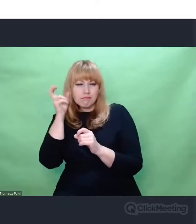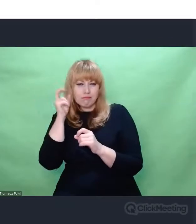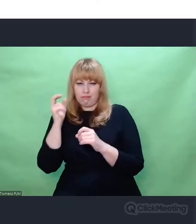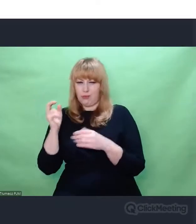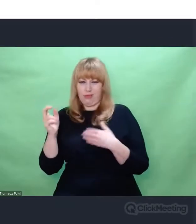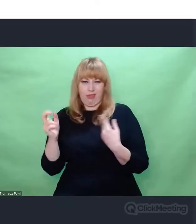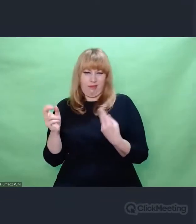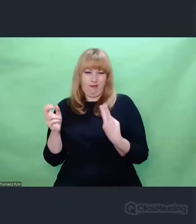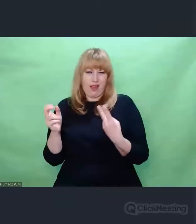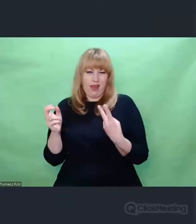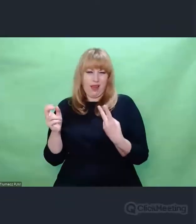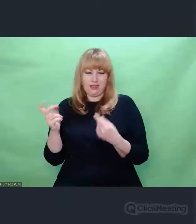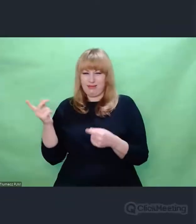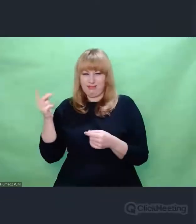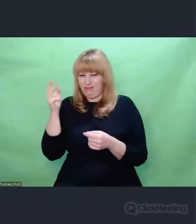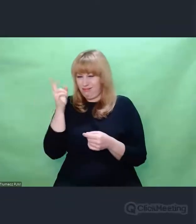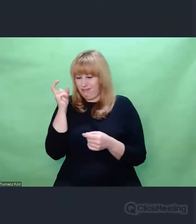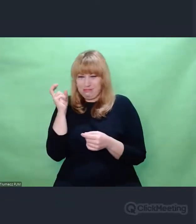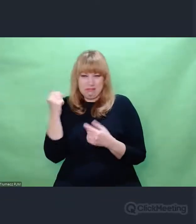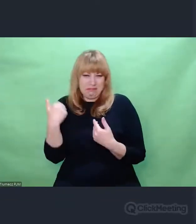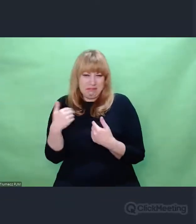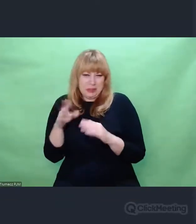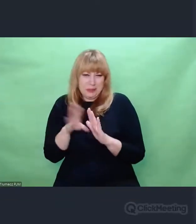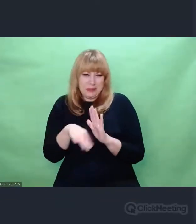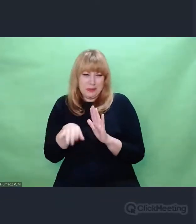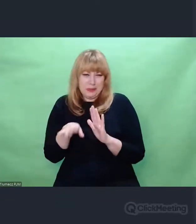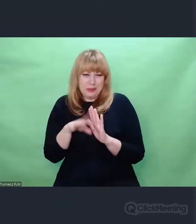na dane, które były pozornie zupełnie nieużyteczne.